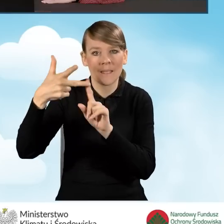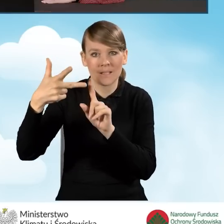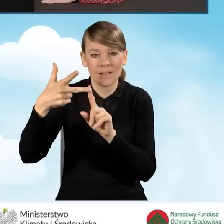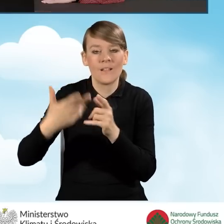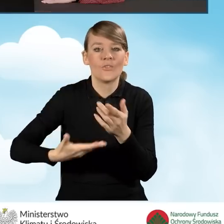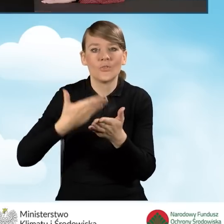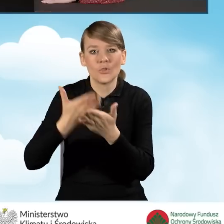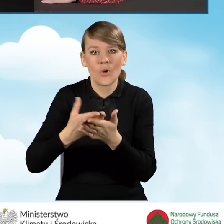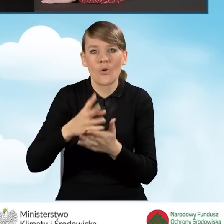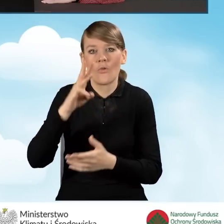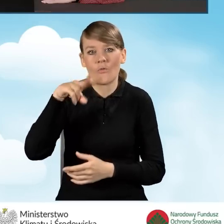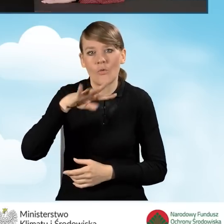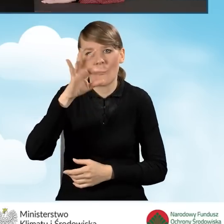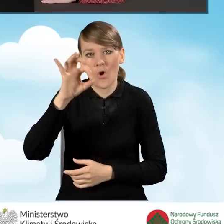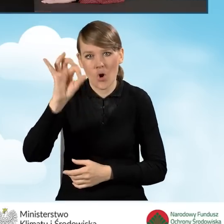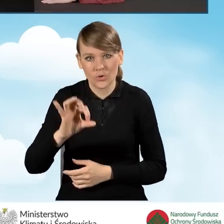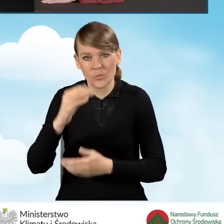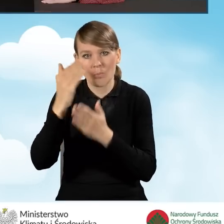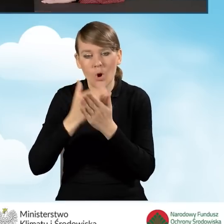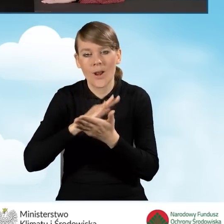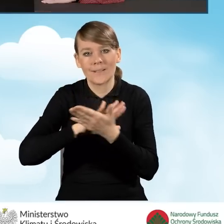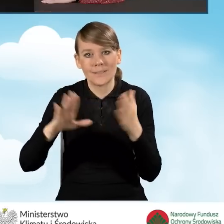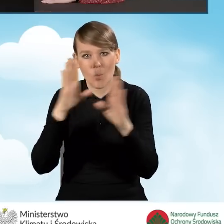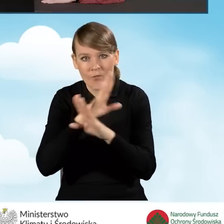czyli wnioski składane WFOŚ, Program Czyste Powietrze i Ciepła Mieszkanie.